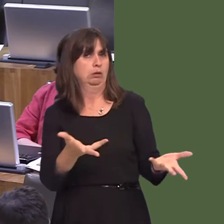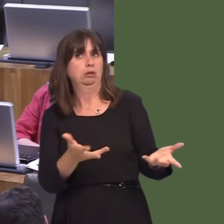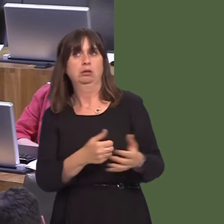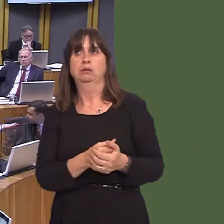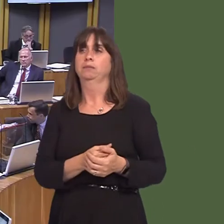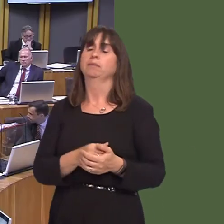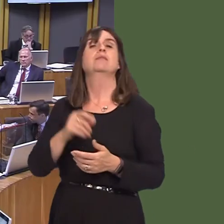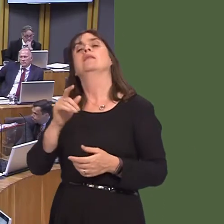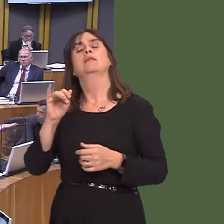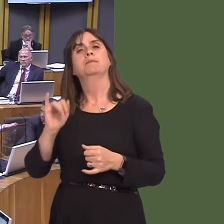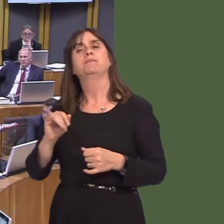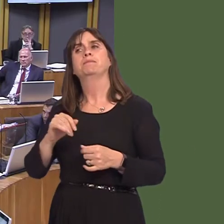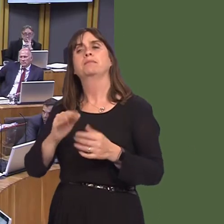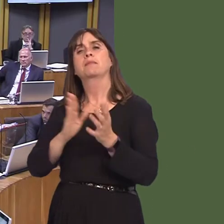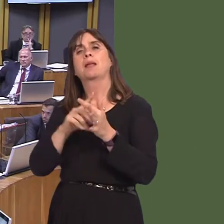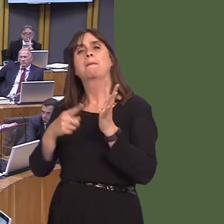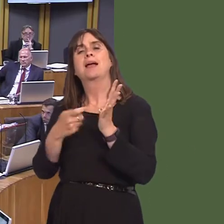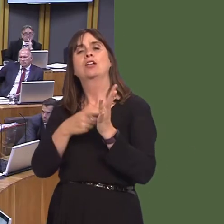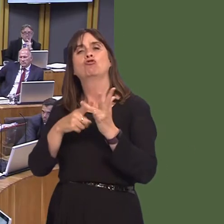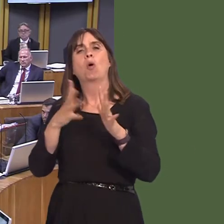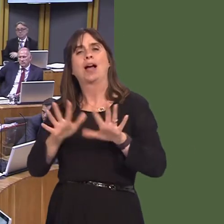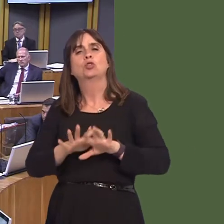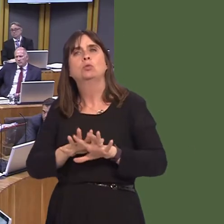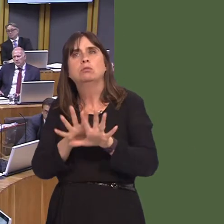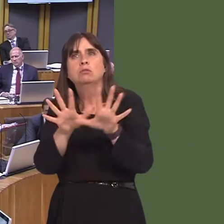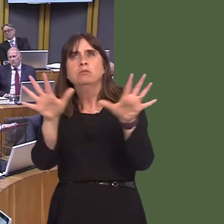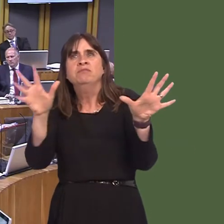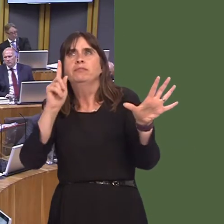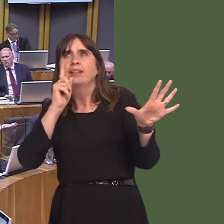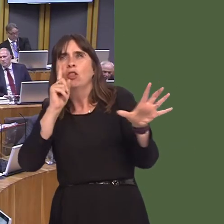of course, the metro had to look like other modes of transport, such as light rail, as